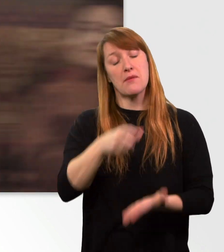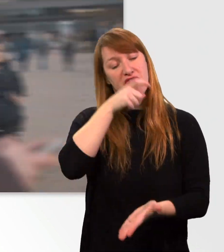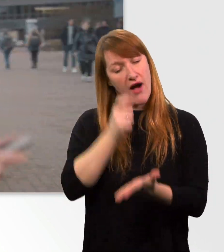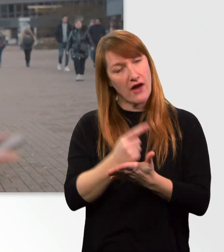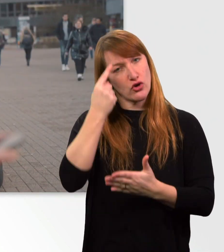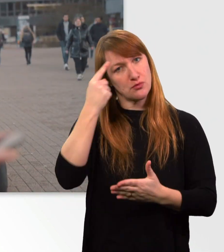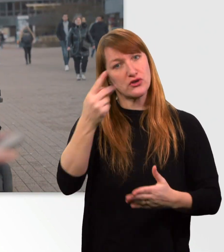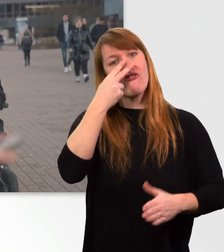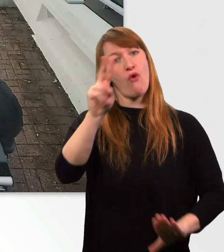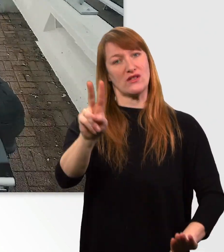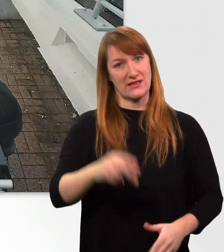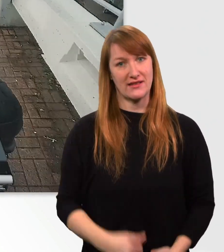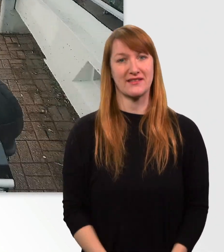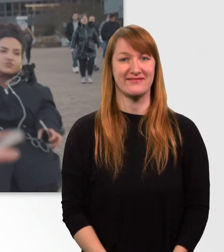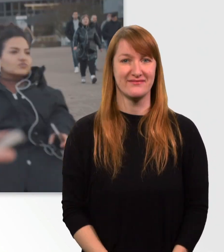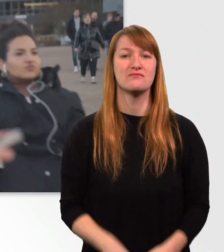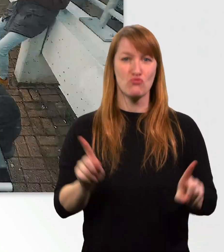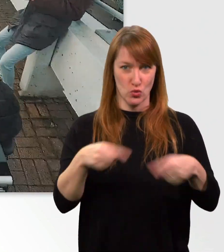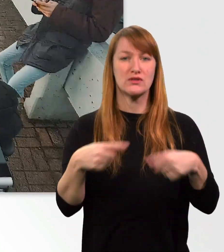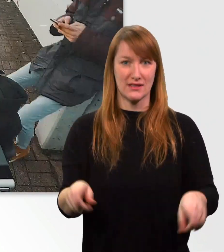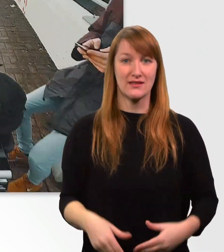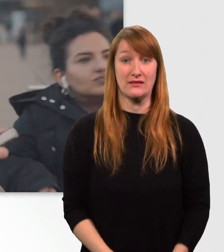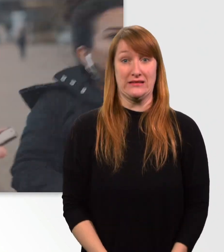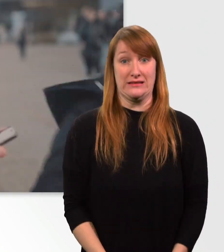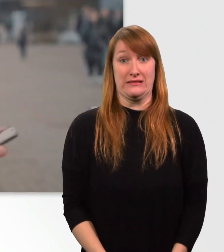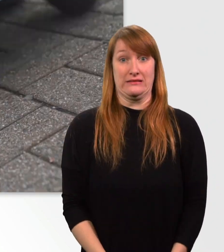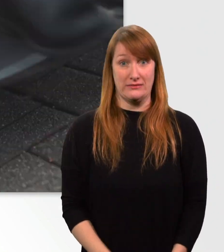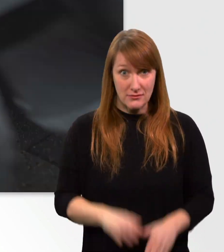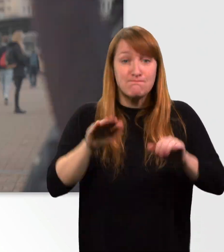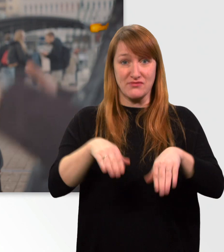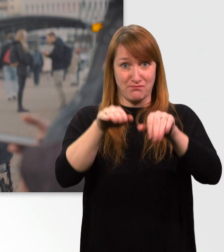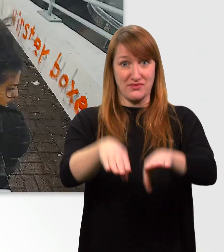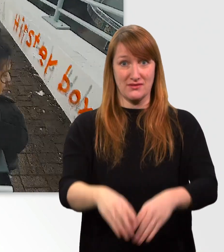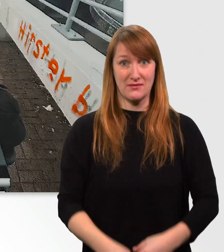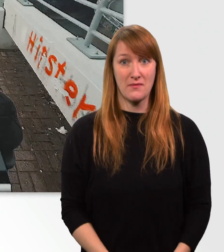(Musik) (Mann schreit)